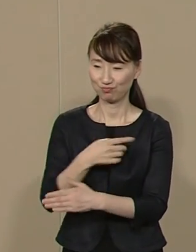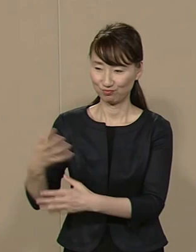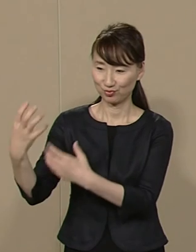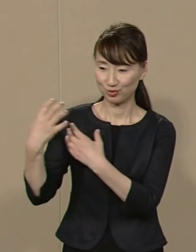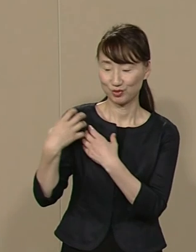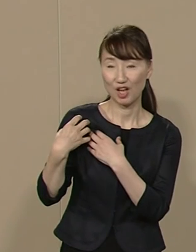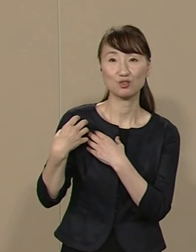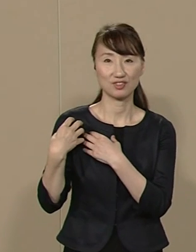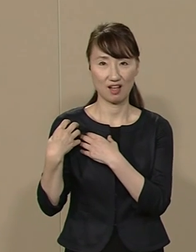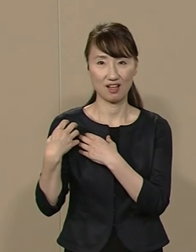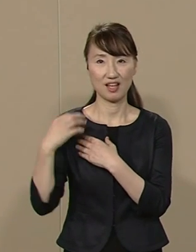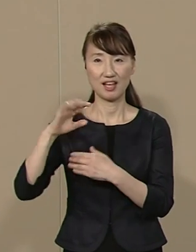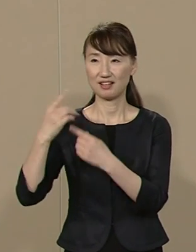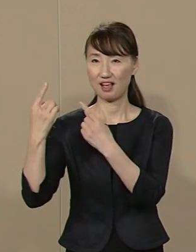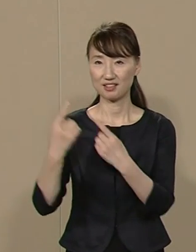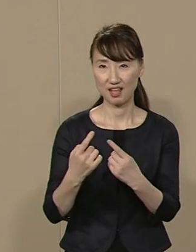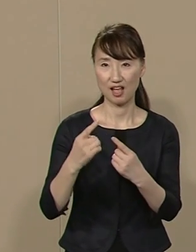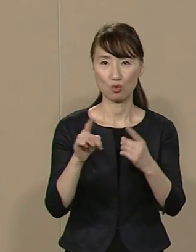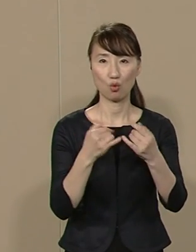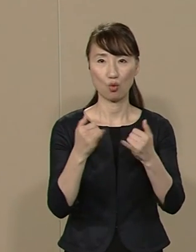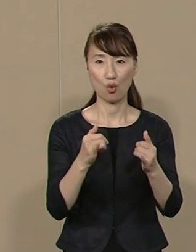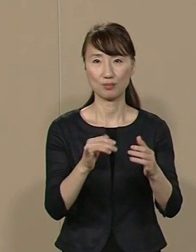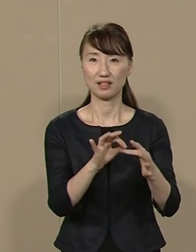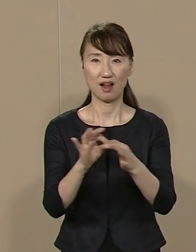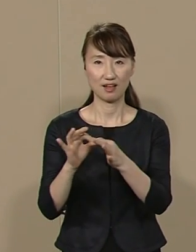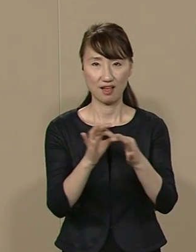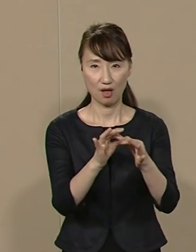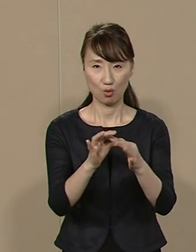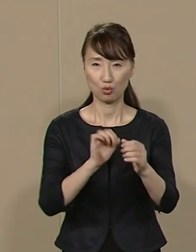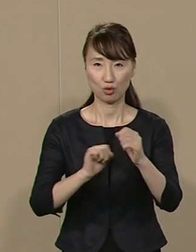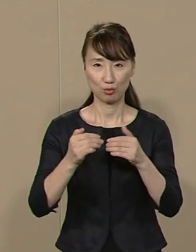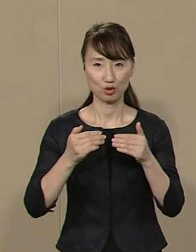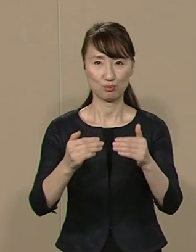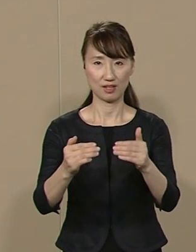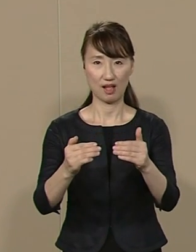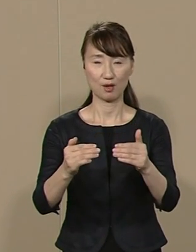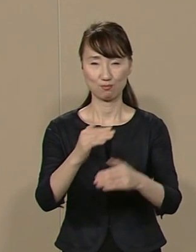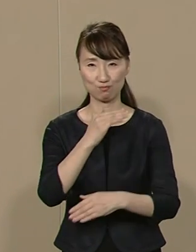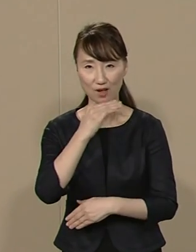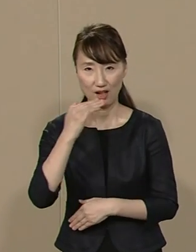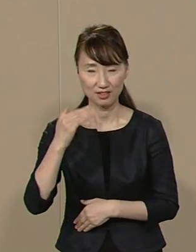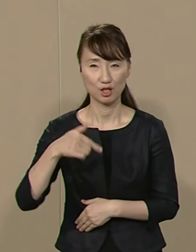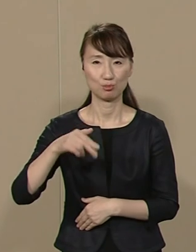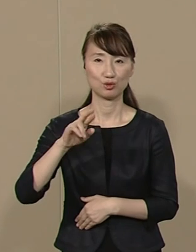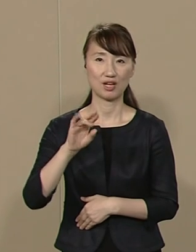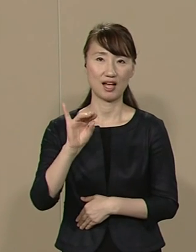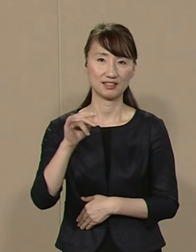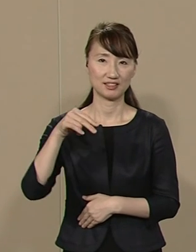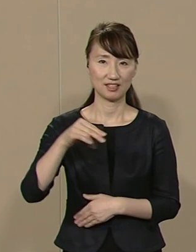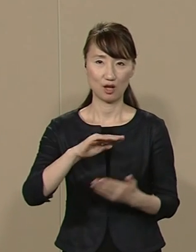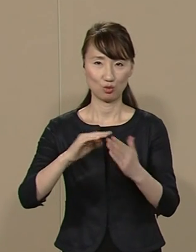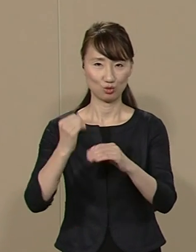減税と公民連携に取り組み 品格あるプラチナ 都市を創造します